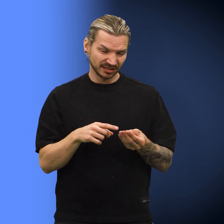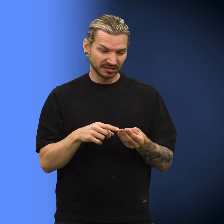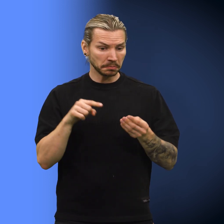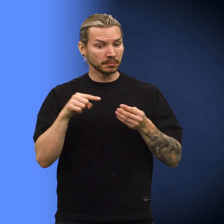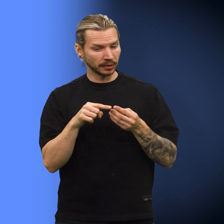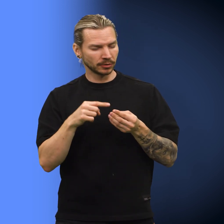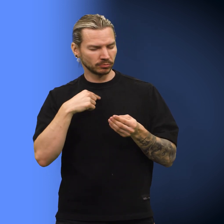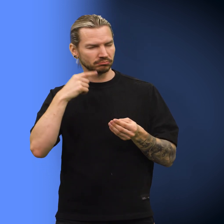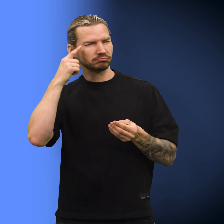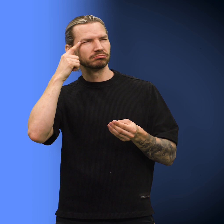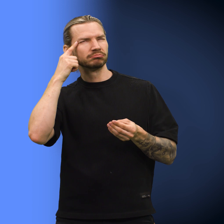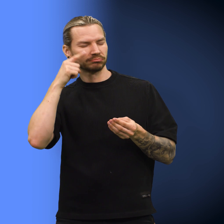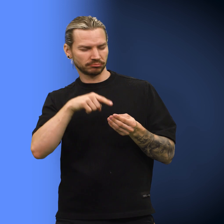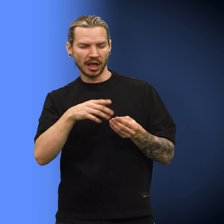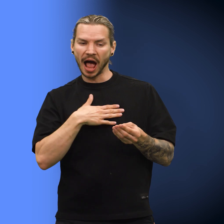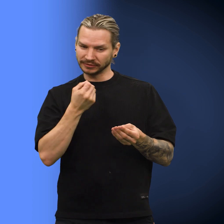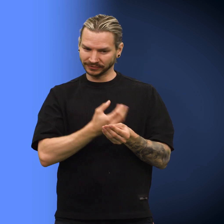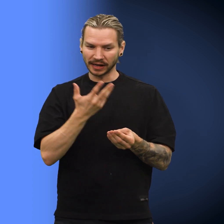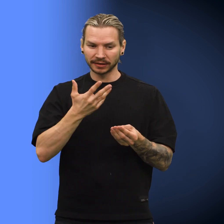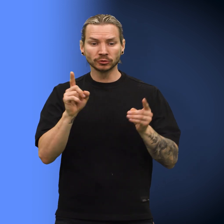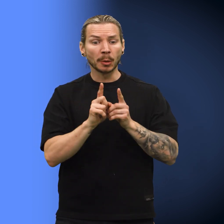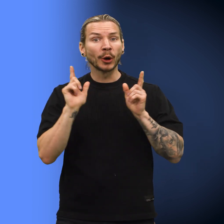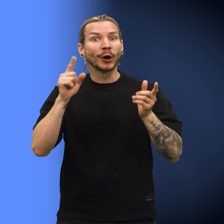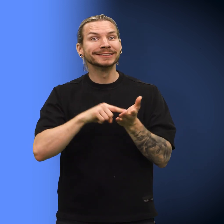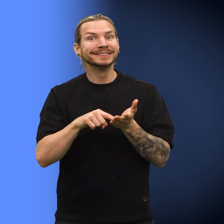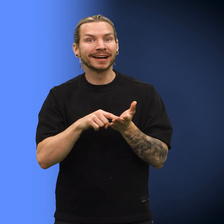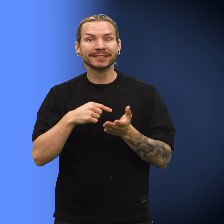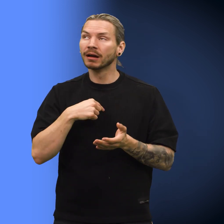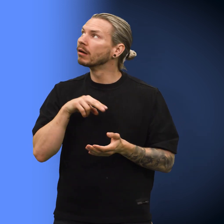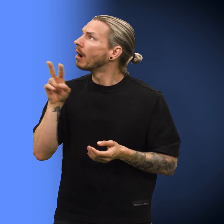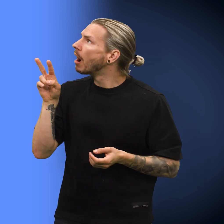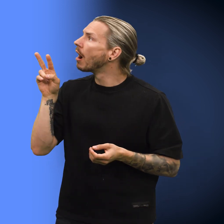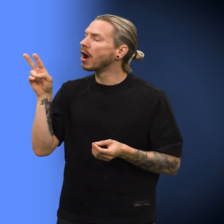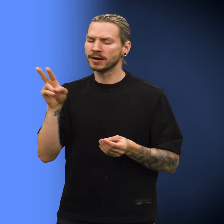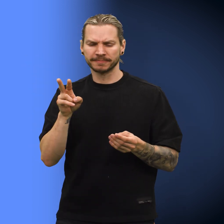«Men denne mynten har verdi – som lykkeskilling!» Skillingen så forundret på kona.